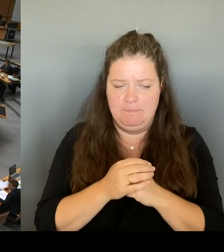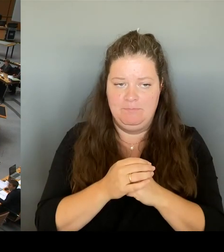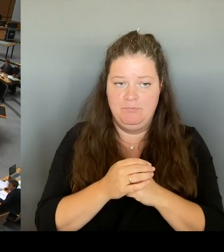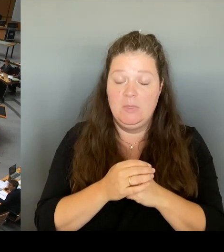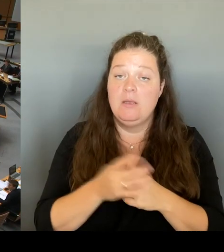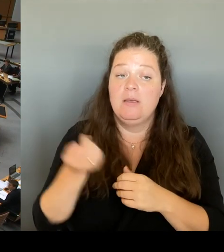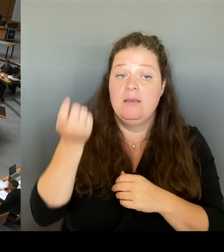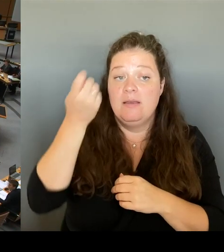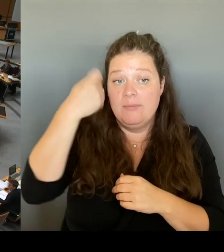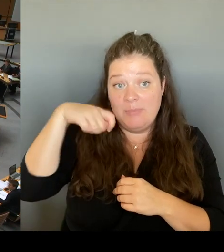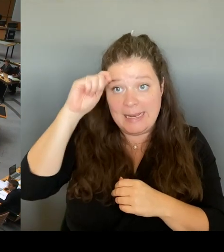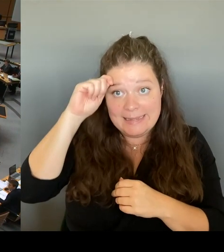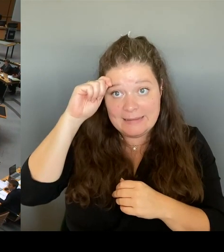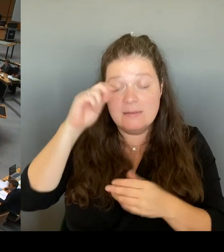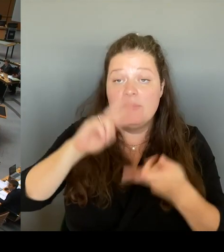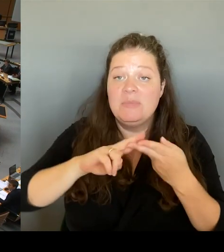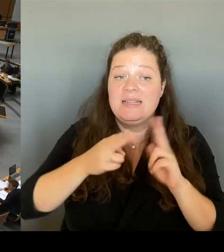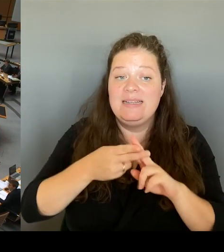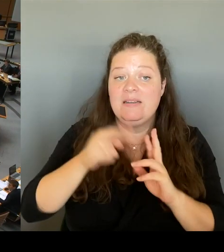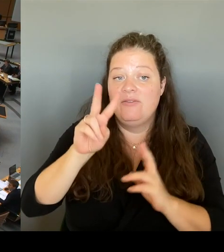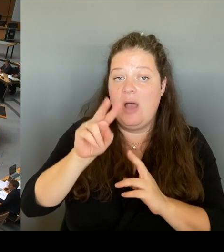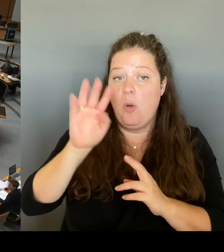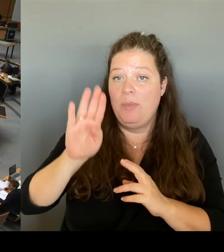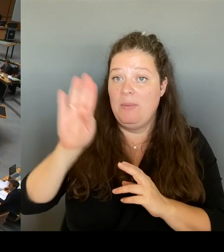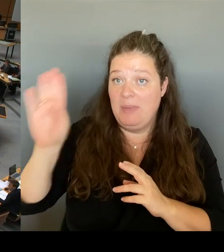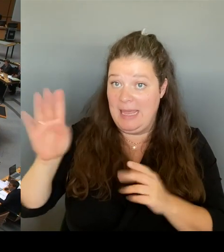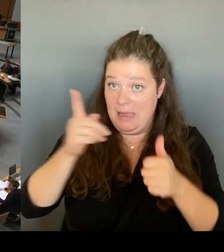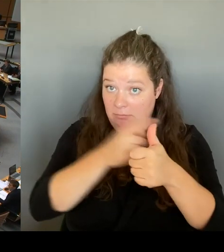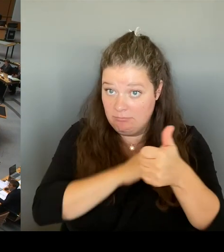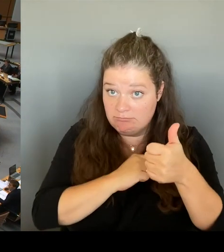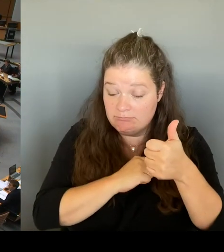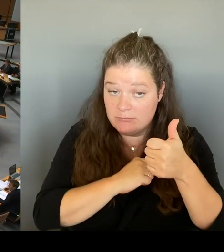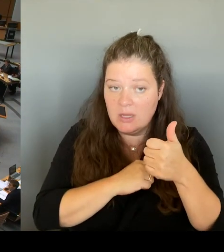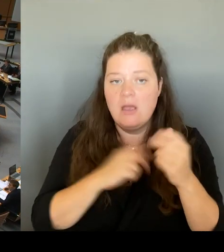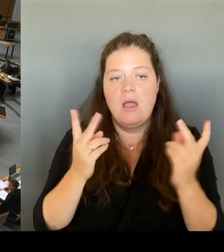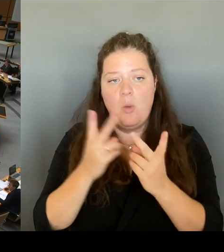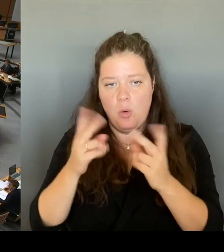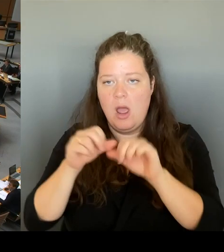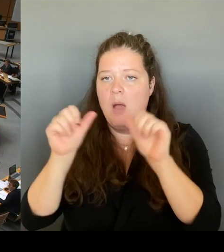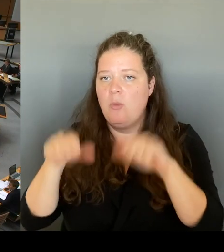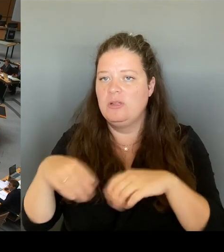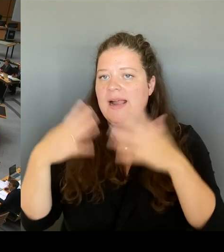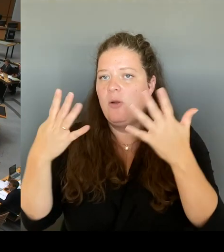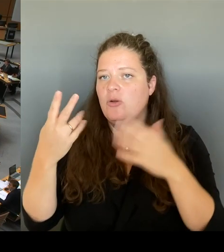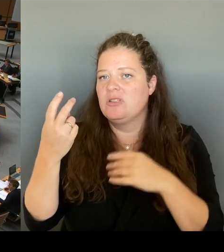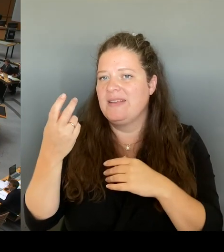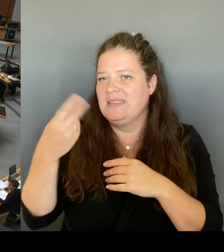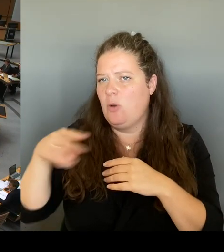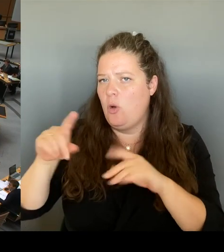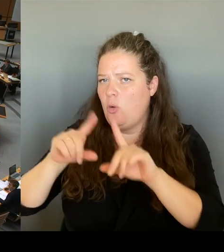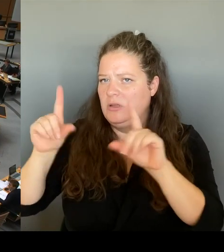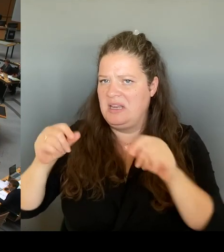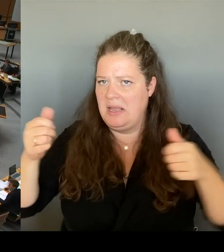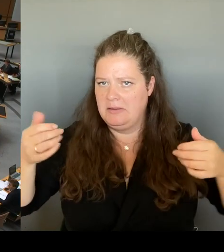oder das Modell 29 € Ticket? Mit anderen Worten würden Sie im schlimmsten Fall riskieren, dass Berlin